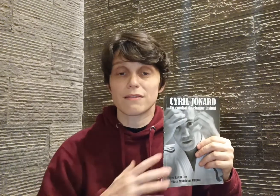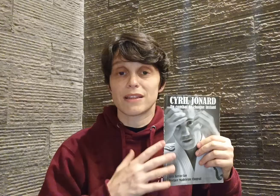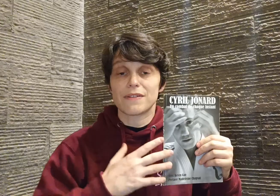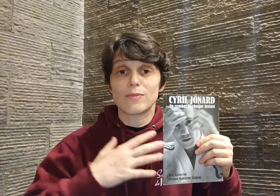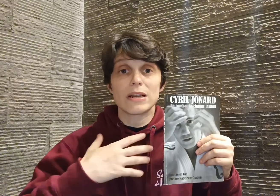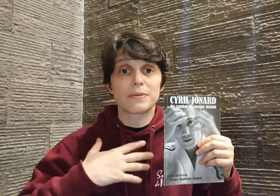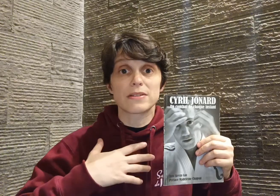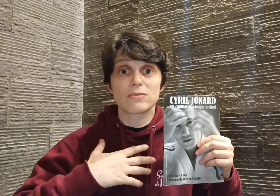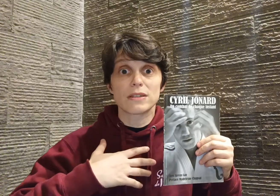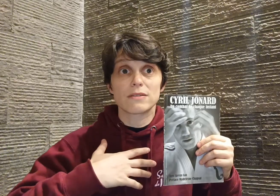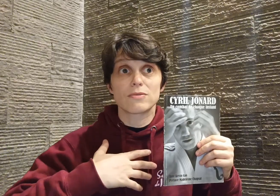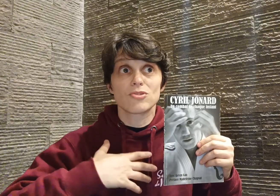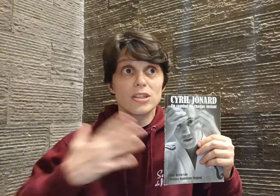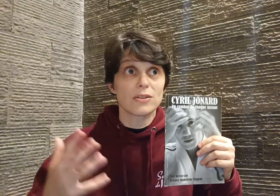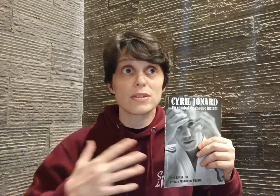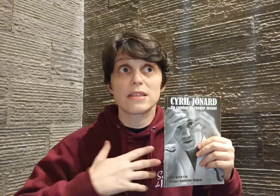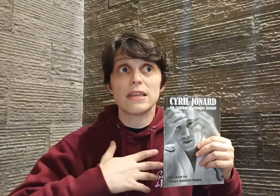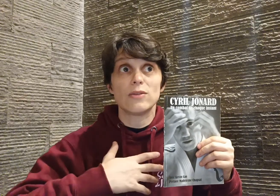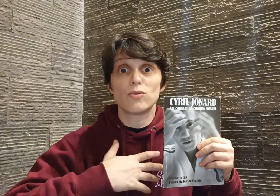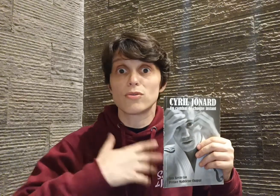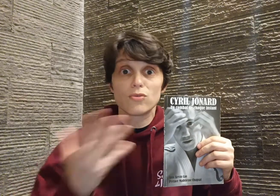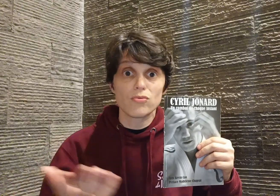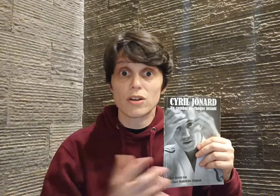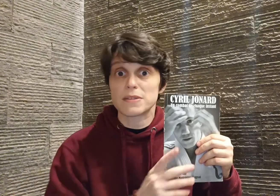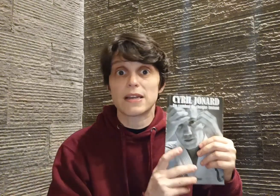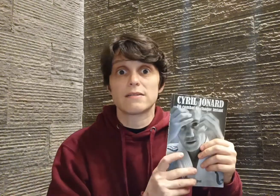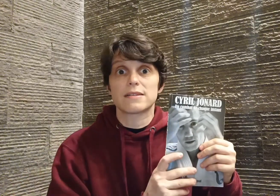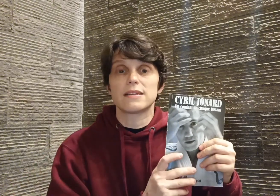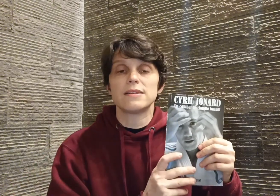on a vraiment l'impression d'une générosité... ils nous donnent tout comme ça, dans ses lignes,